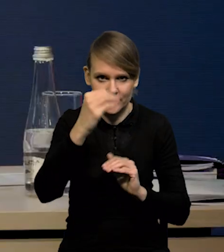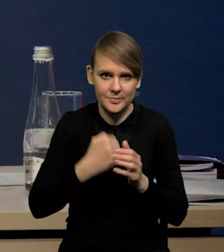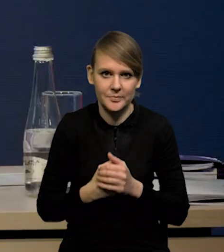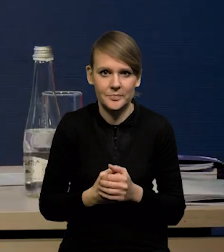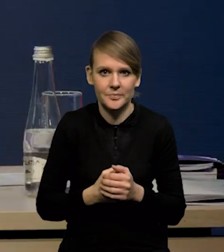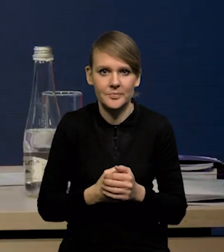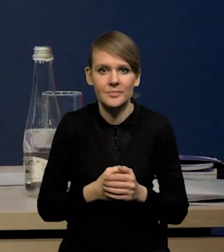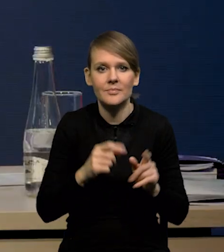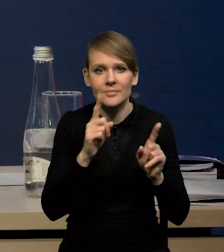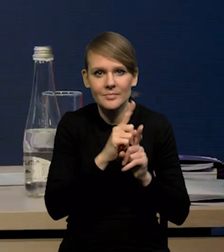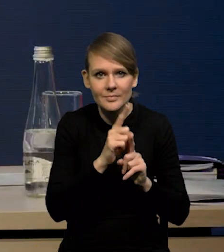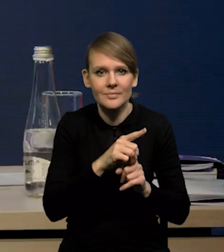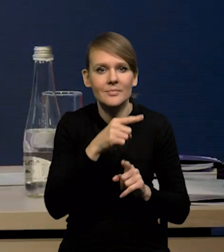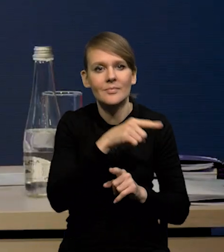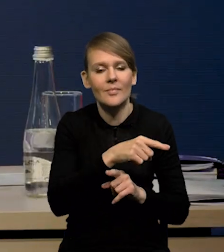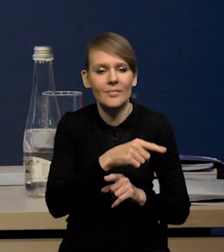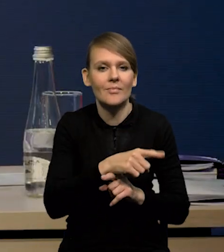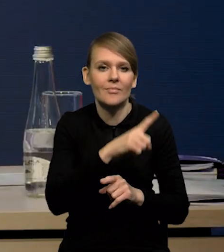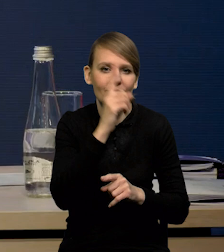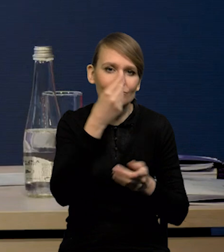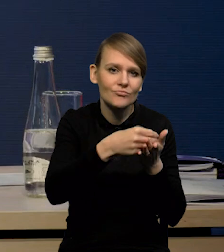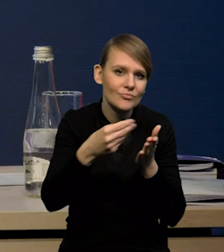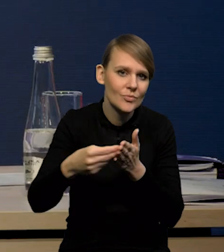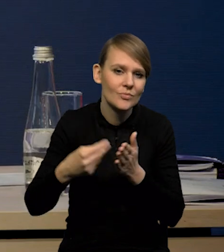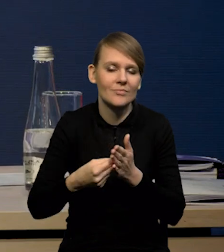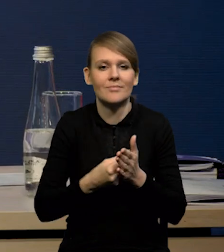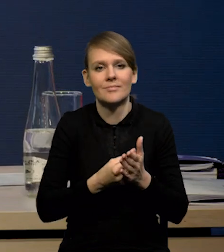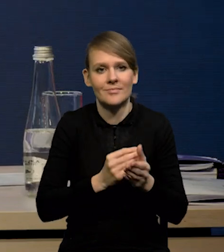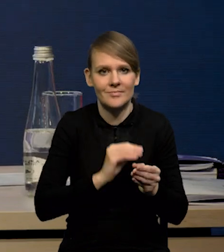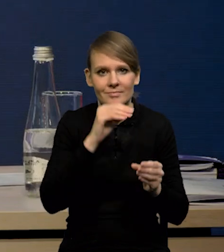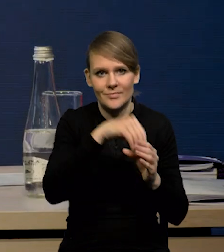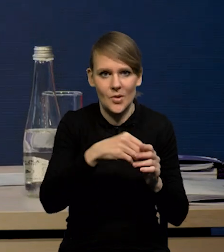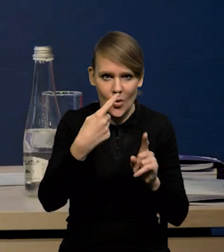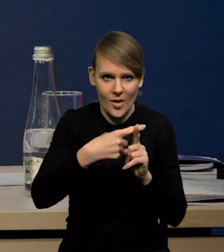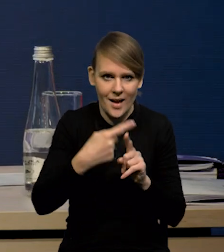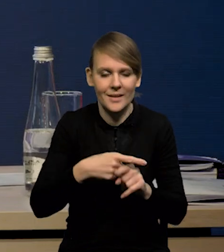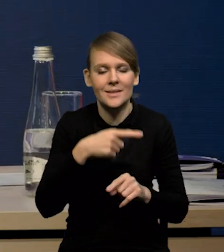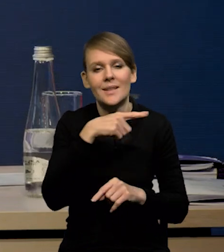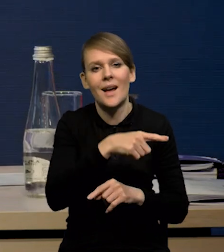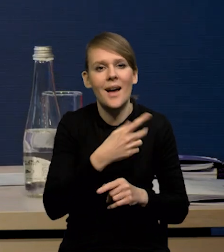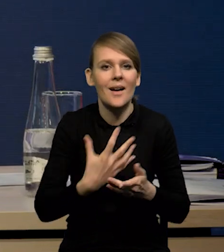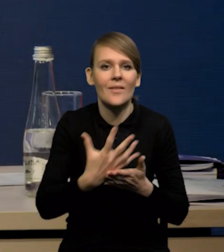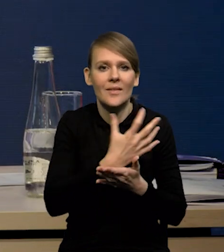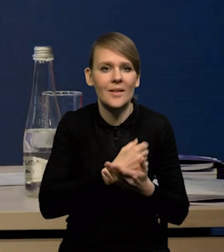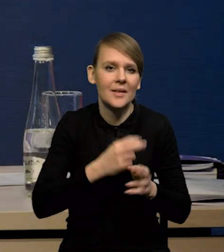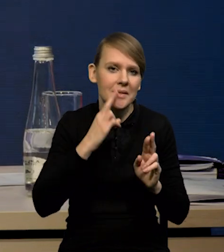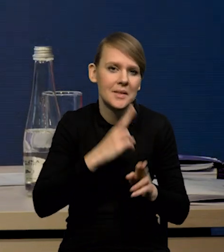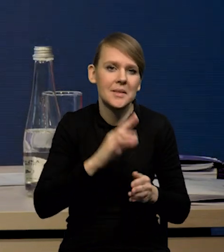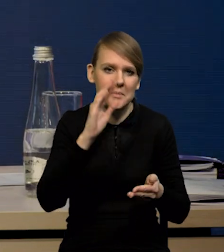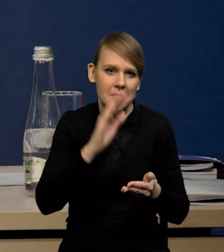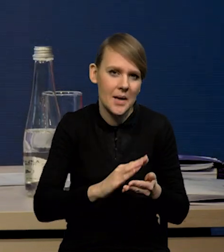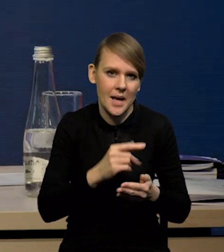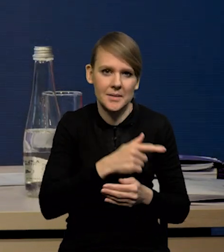z dodatnim wkładem konsumpcji. Widać wyraźnie, że ten trend, ten spadek wynagrodzeń realnych nie jest duży w gospodarce amerykańskiej